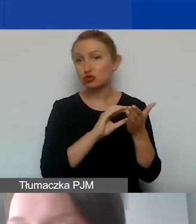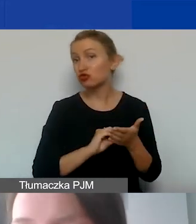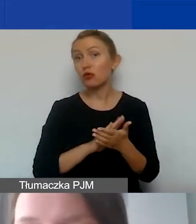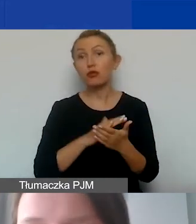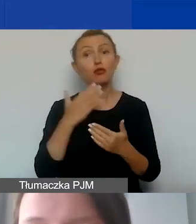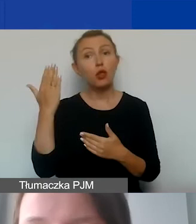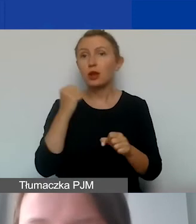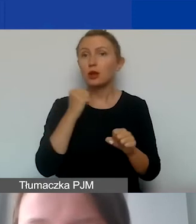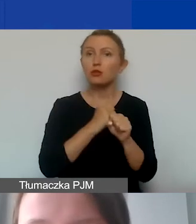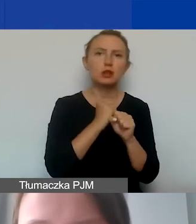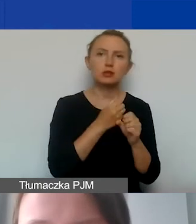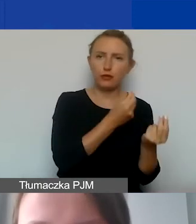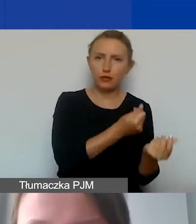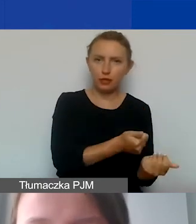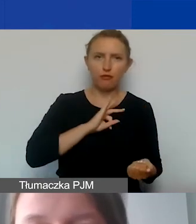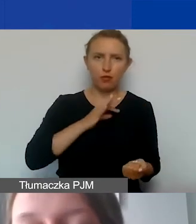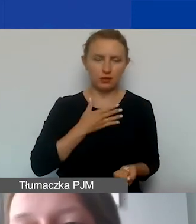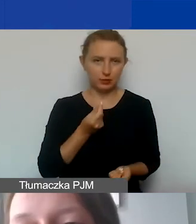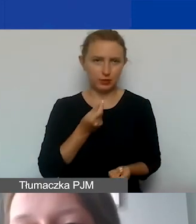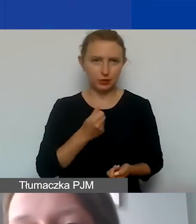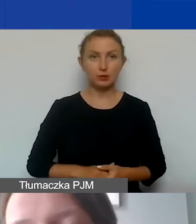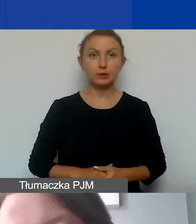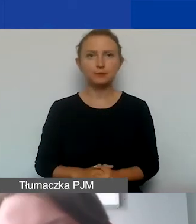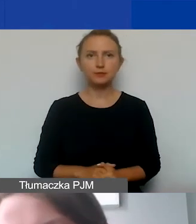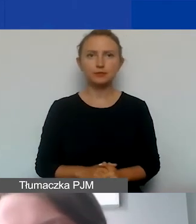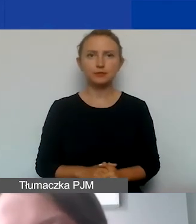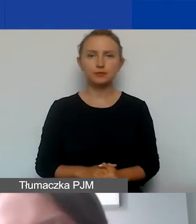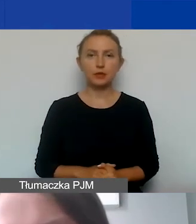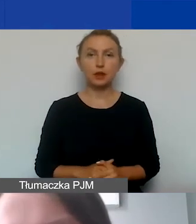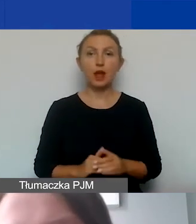czy pracowników finansowanych z własnych środków. Taka podstawowa zasada,